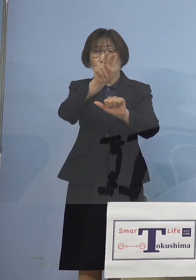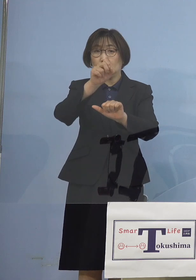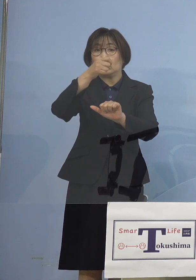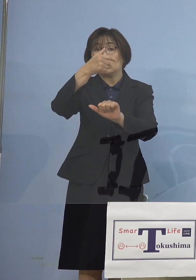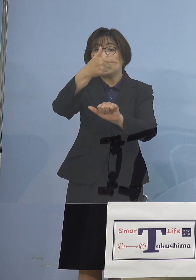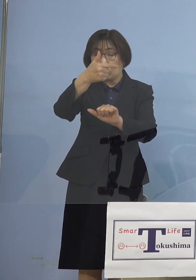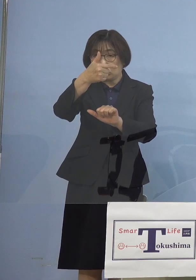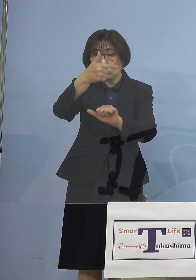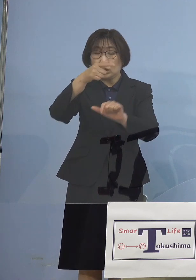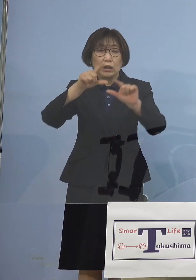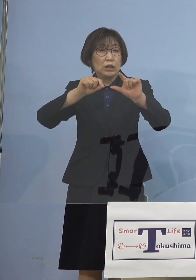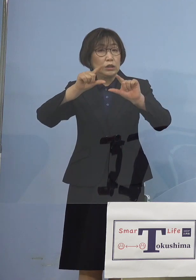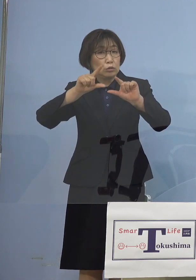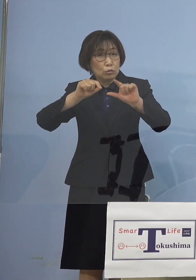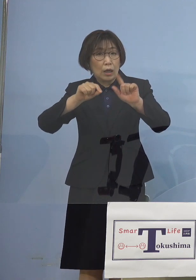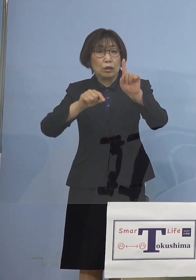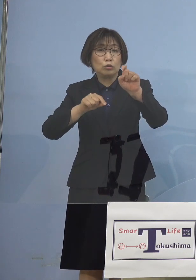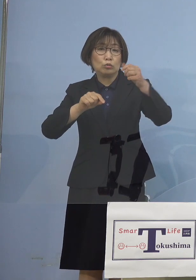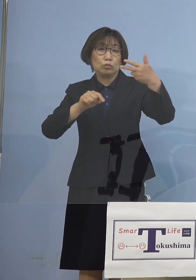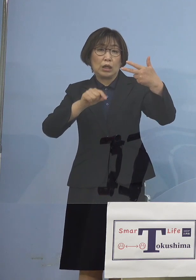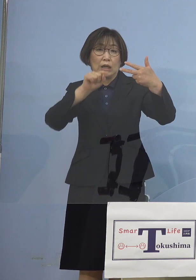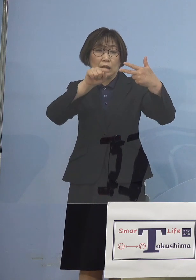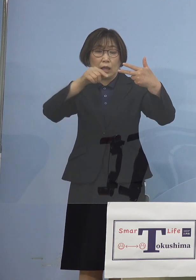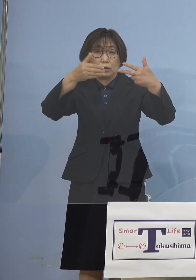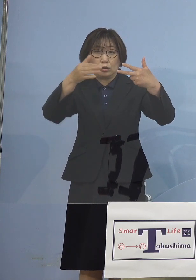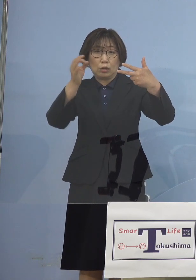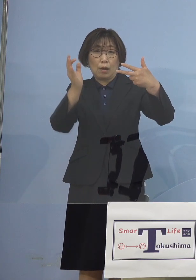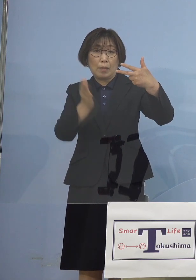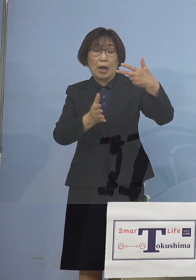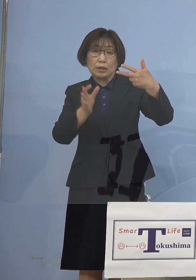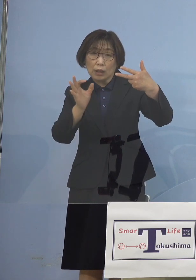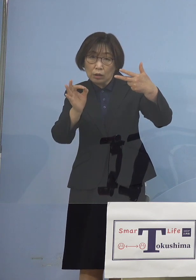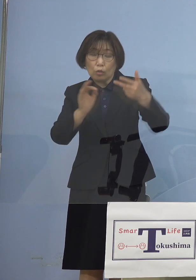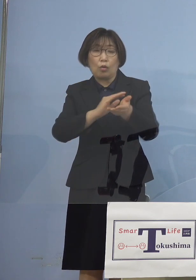率にして 17.9パーセントが変異株